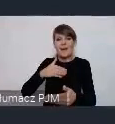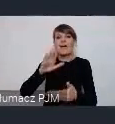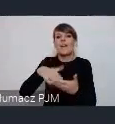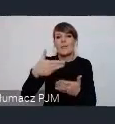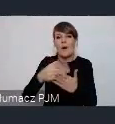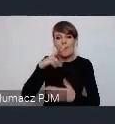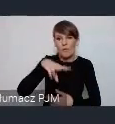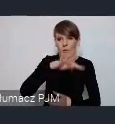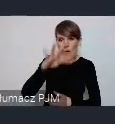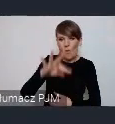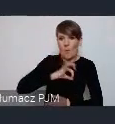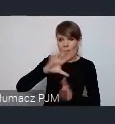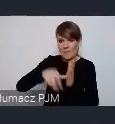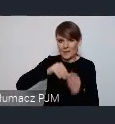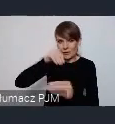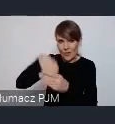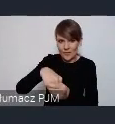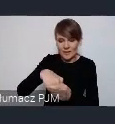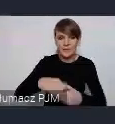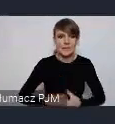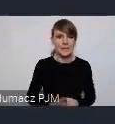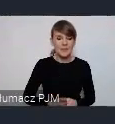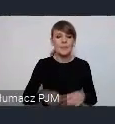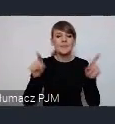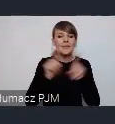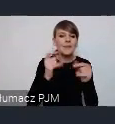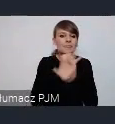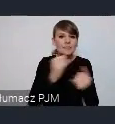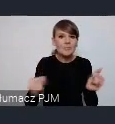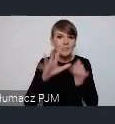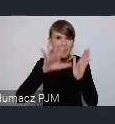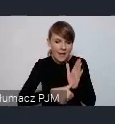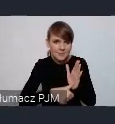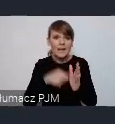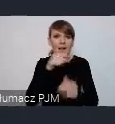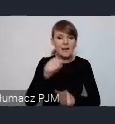Czy też tych wszystkich miast które będą zainteresowane